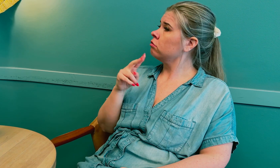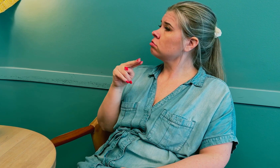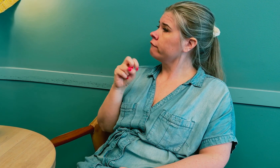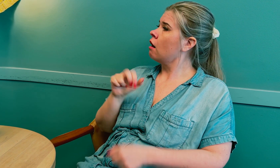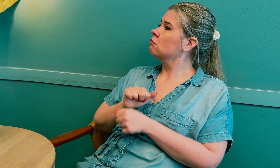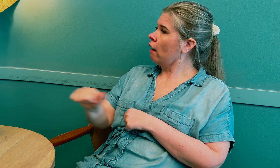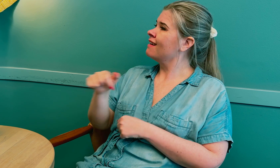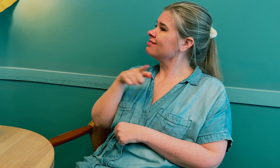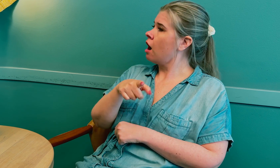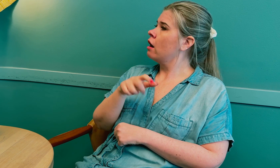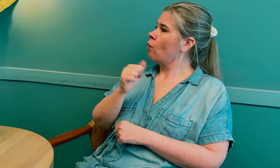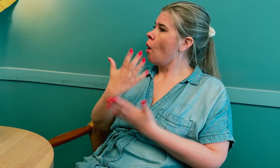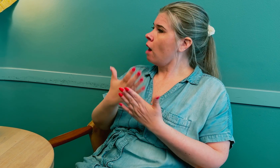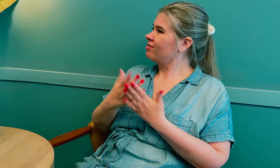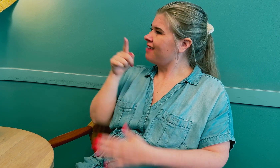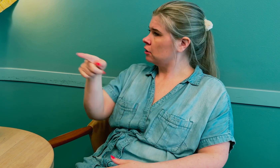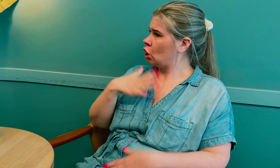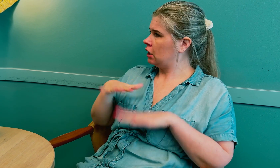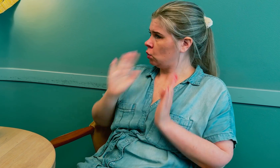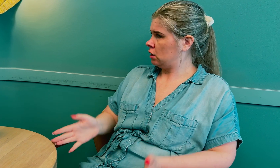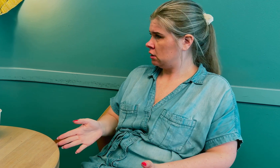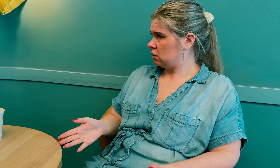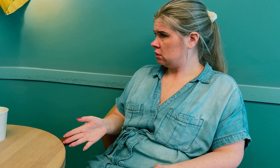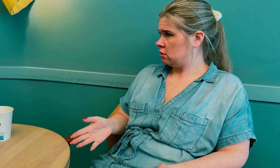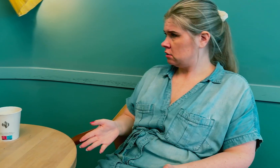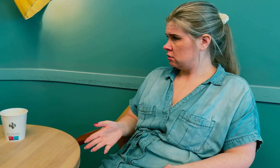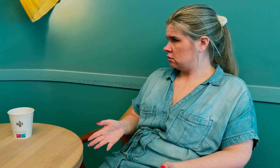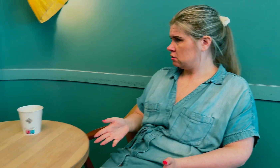De svarte at NAV beordrer dem til å ta tolkeoppdrag på sykehus.